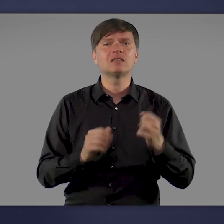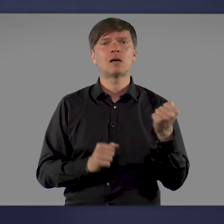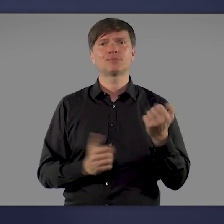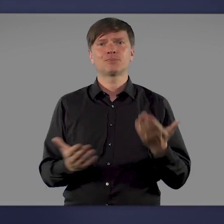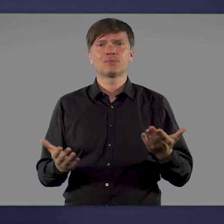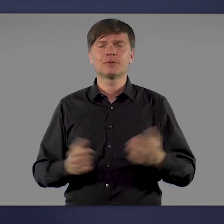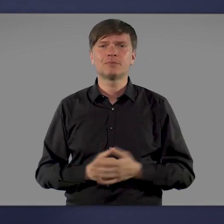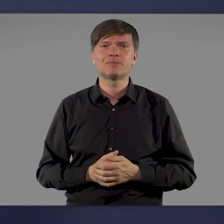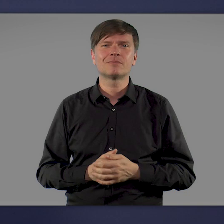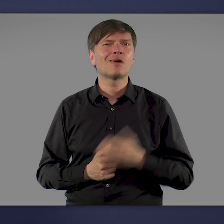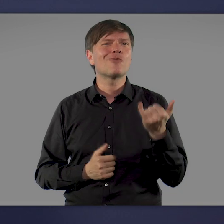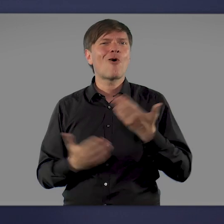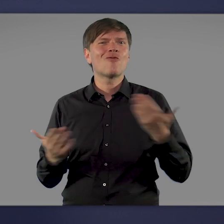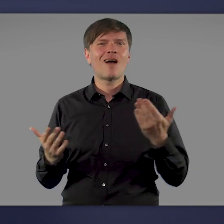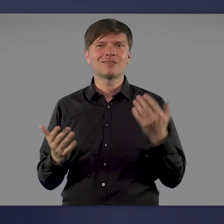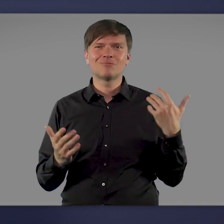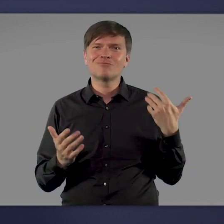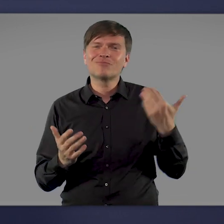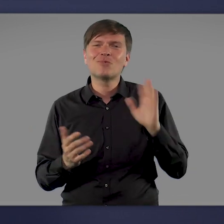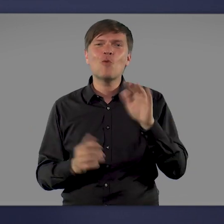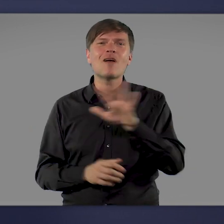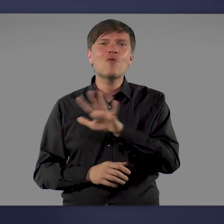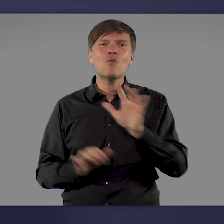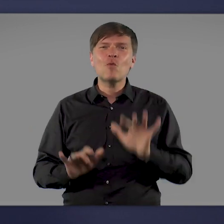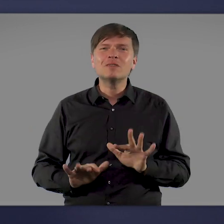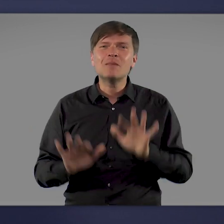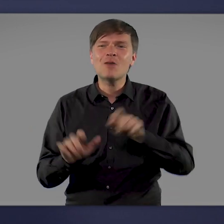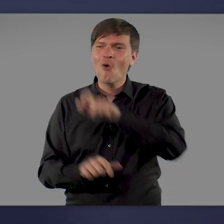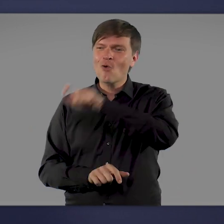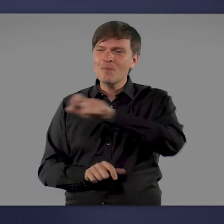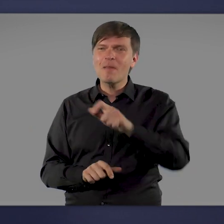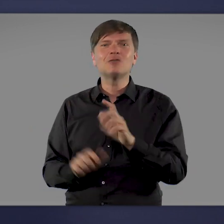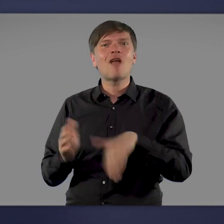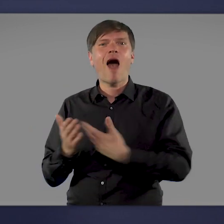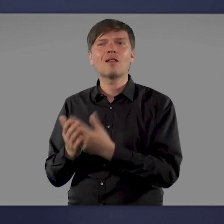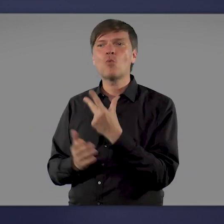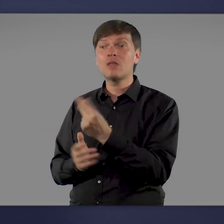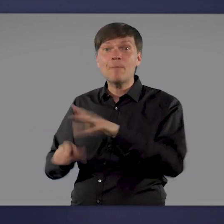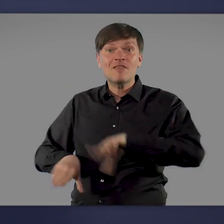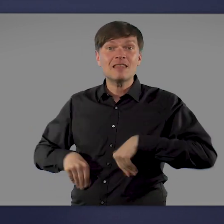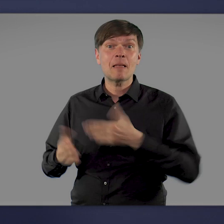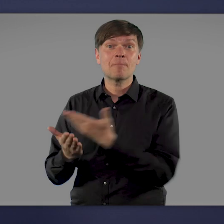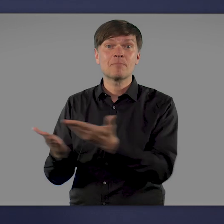Es ist großartig, dass inzwischen mehr als 55 Millionen Menschen in Deutschland dieses Angebot angenommen haben